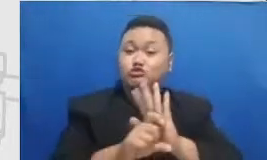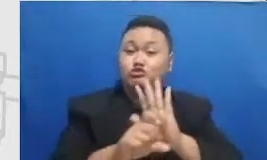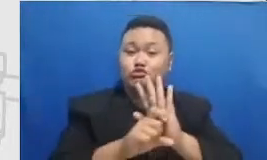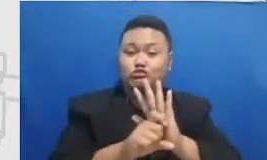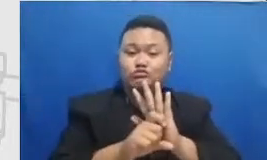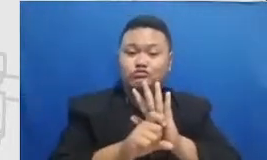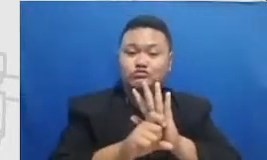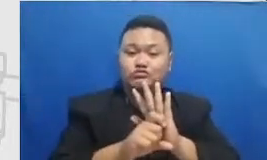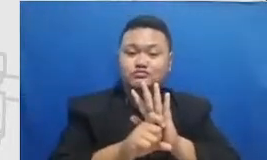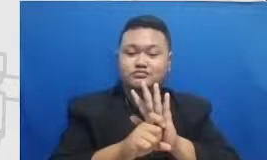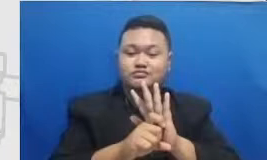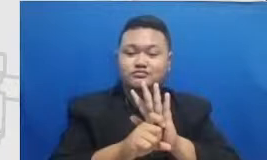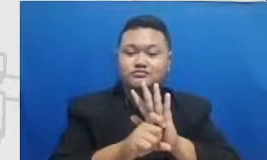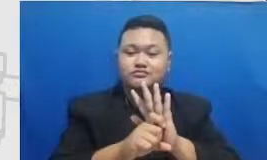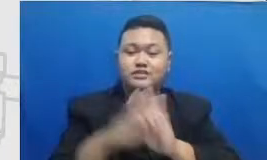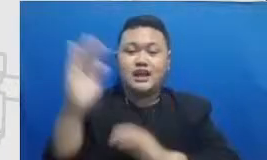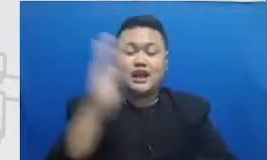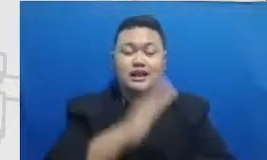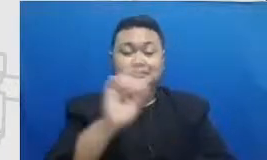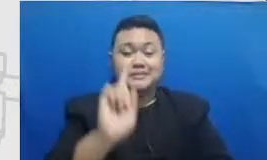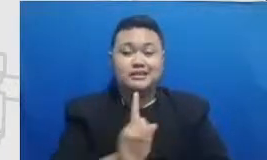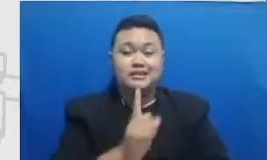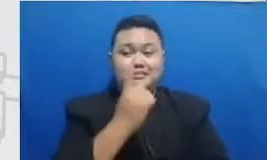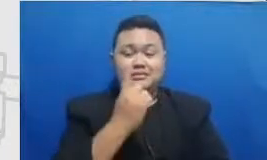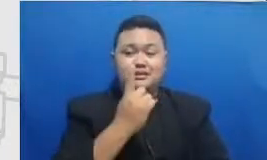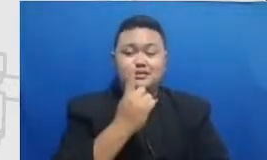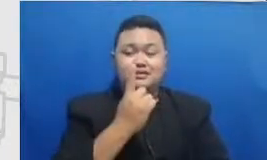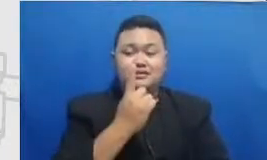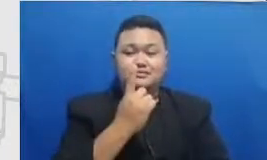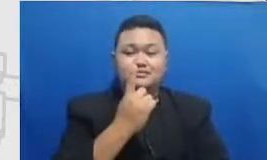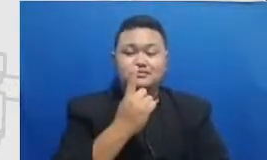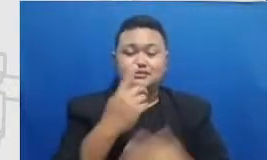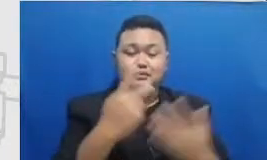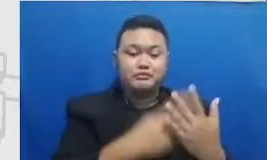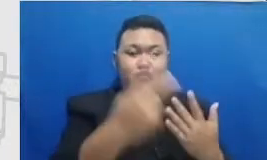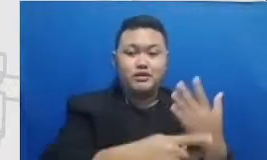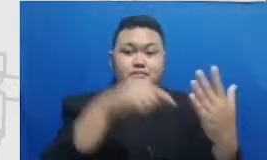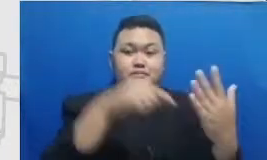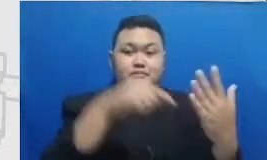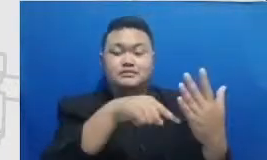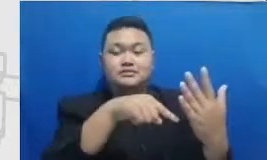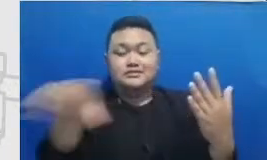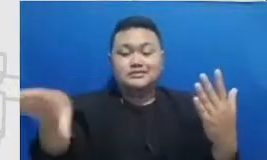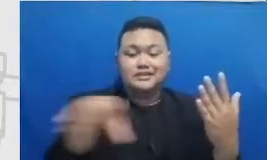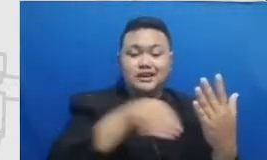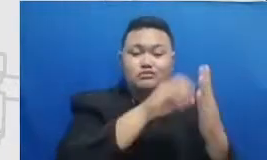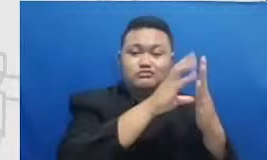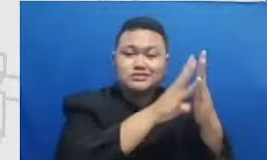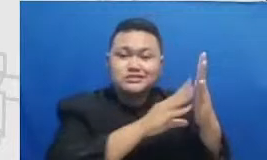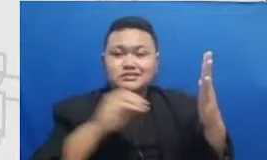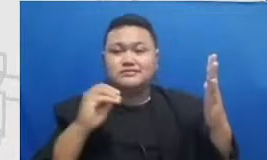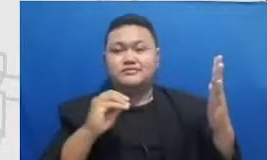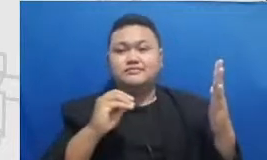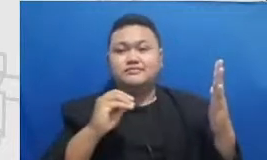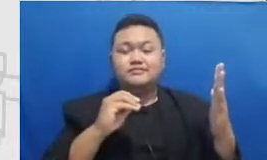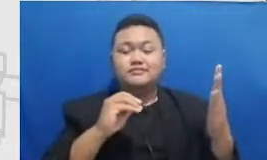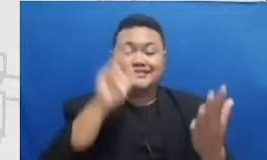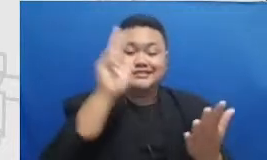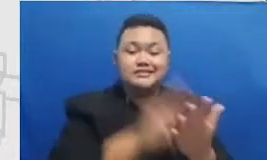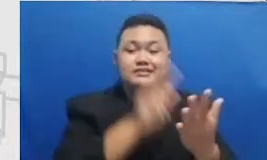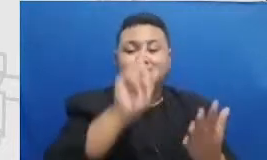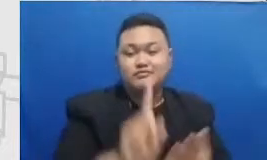pertama dimana program adopsi teknologi bapeten Ibu eh secara resmi dimulai atau buat kita yang